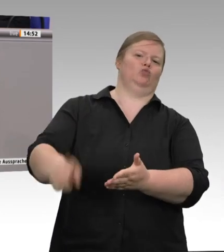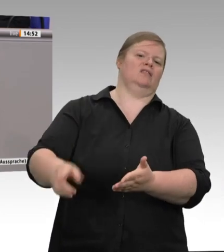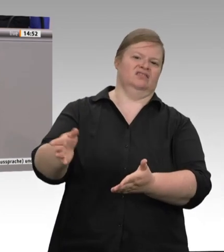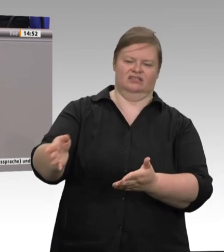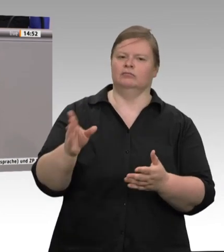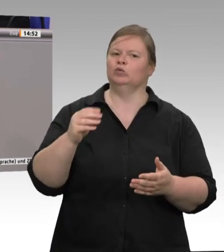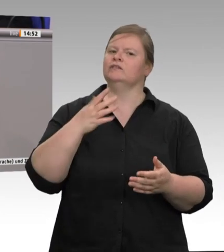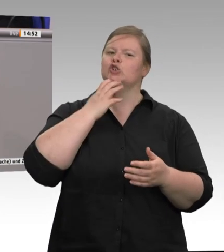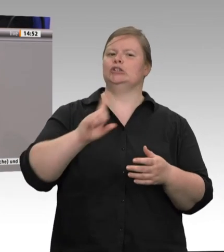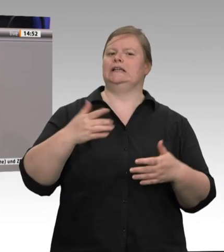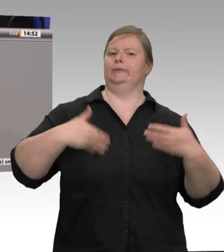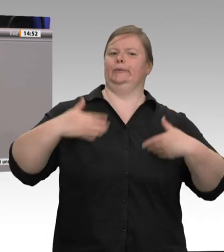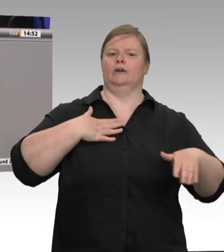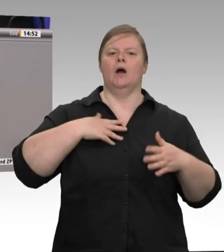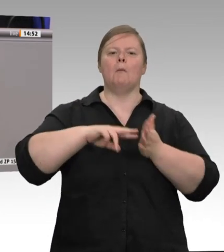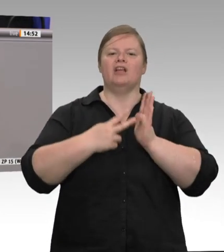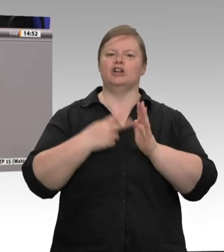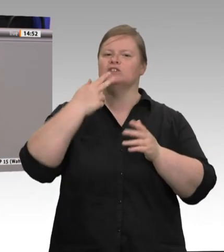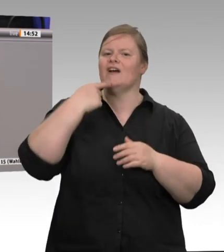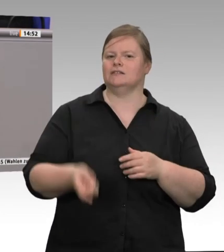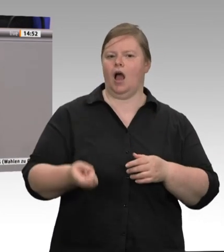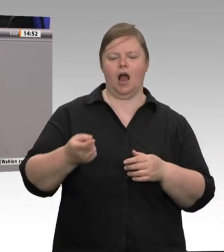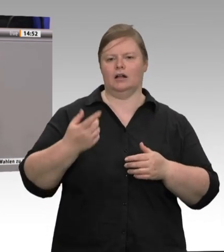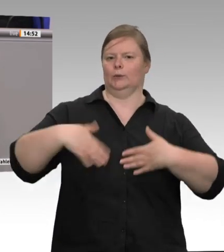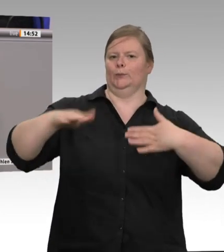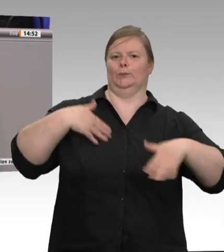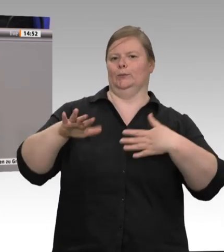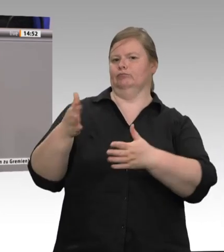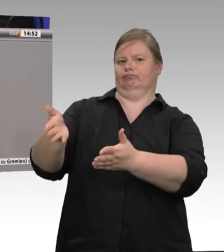Hygienevorschriften und zur Verfügung gestellte Schutzausrüstung und Lohnfortzahlung im